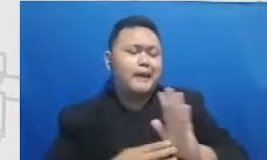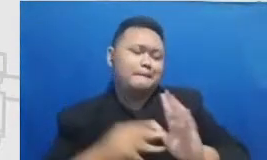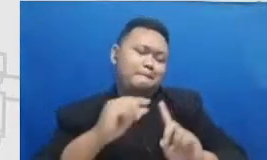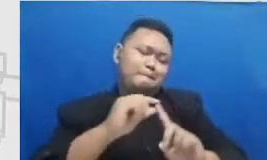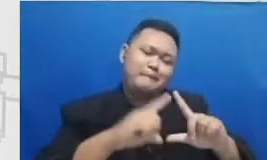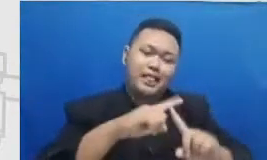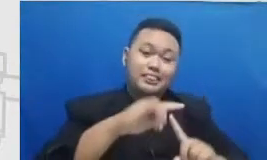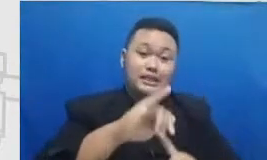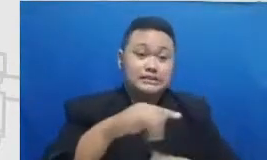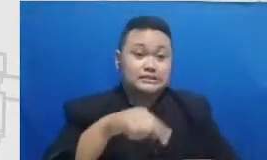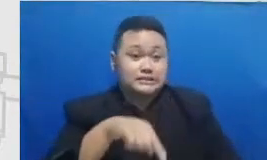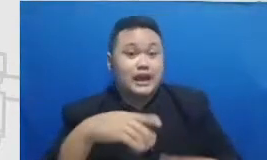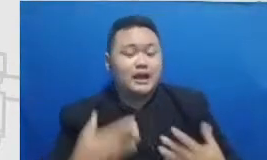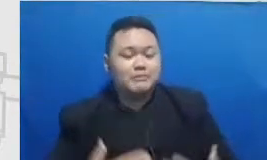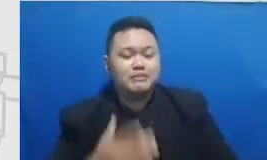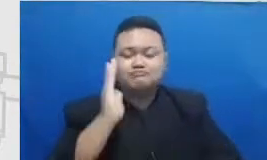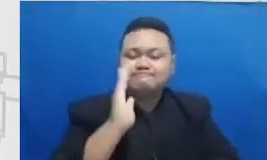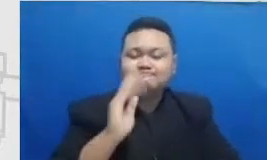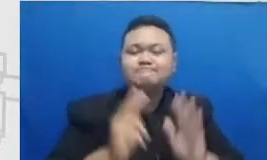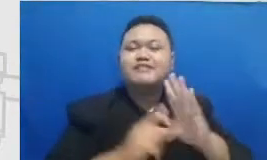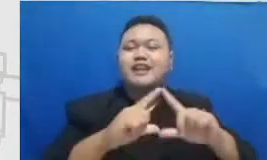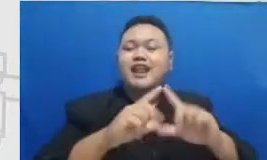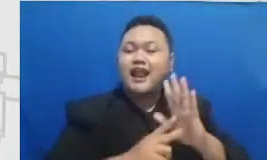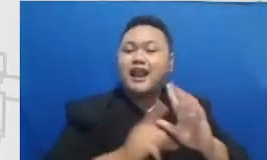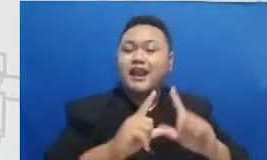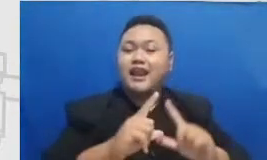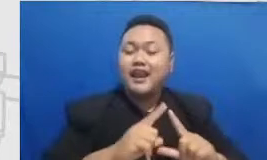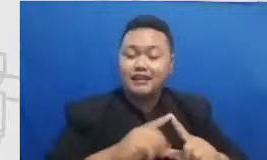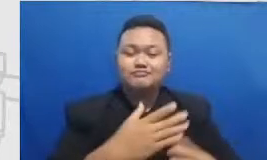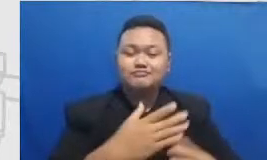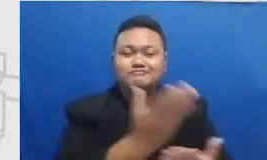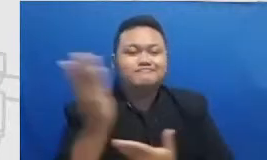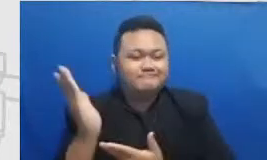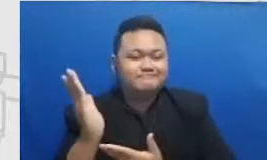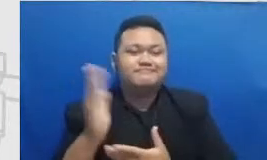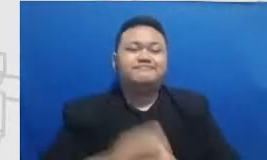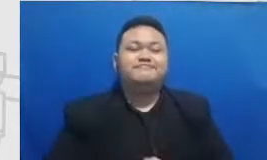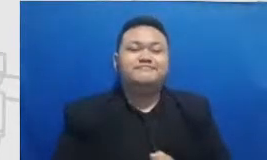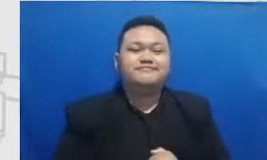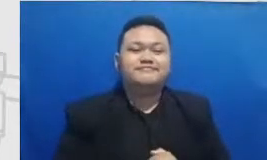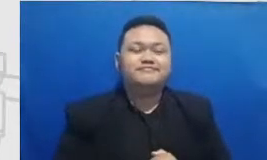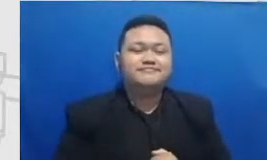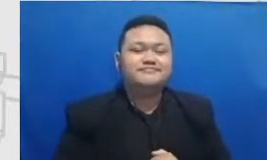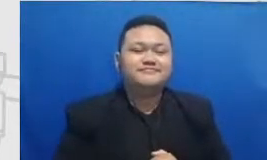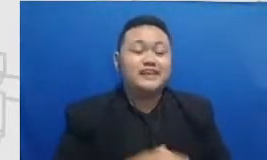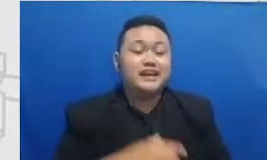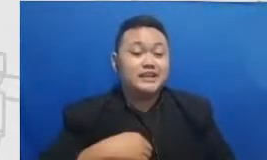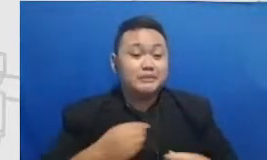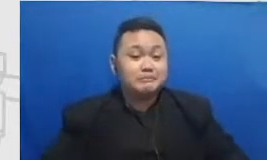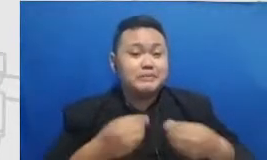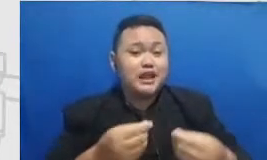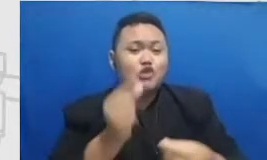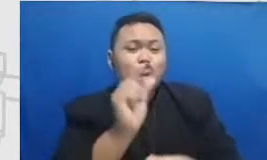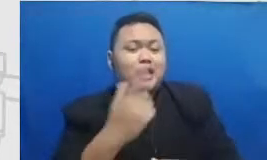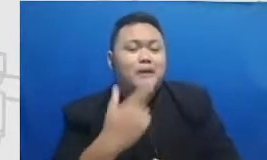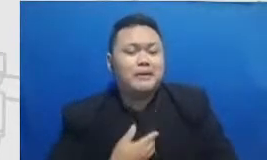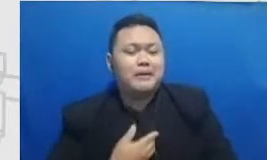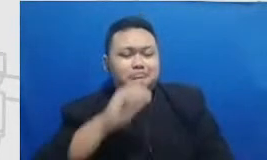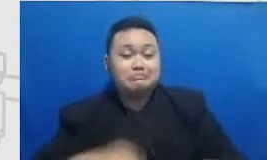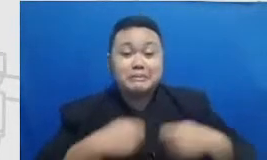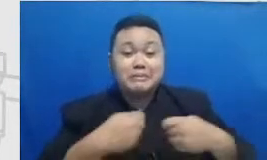dispute Jujur aku berikan Hai Tante Nana untuk memberikan pesan dan juga semangat untuk semua